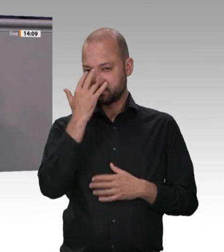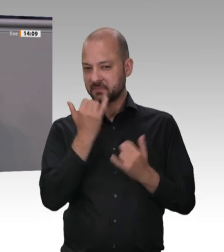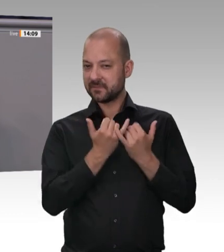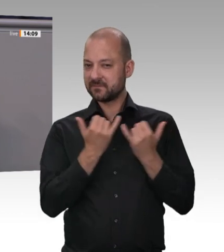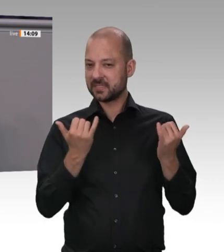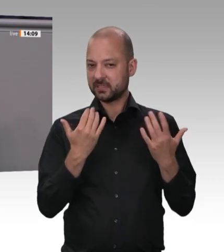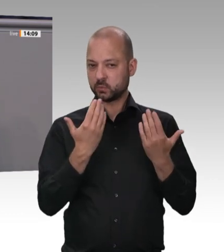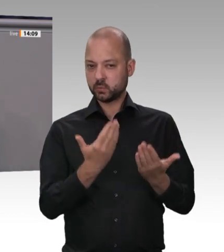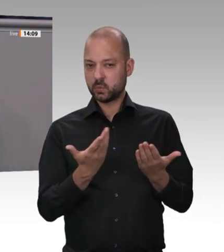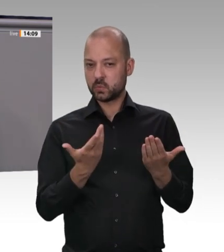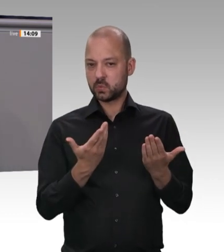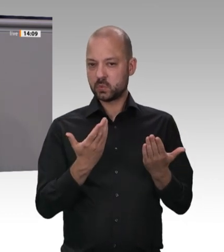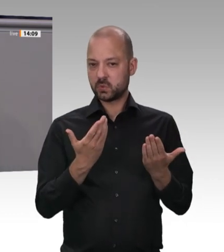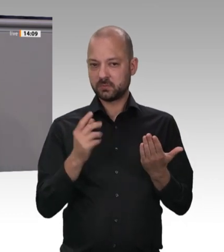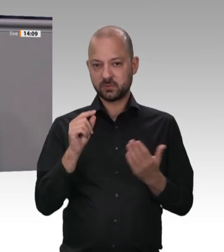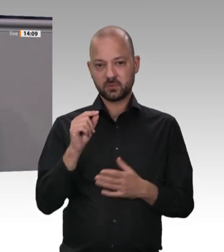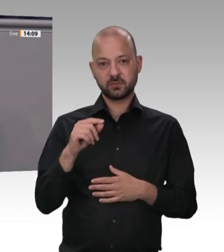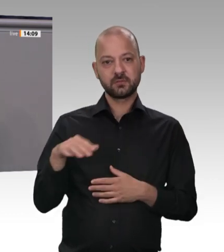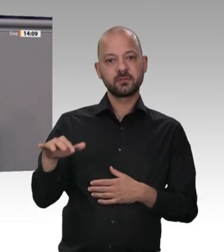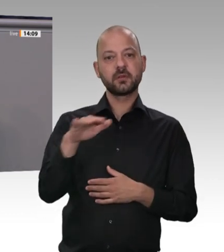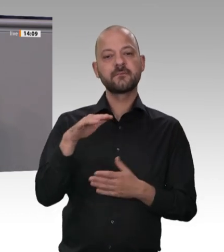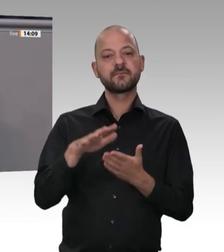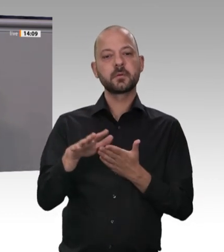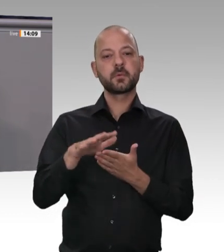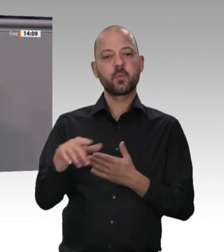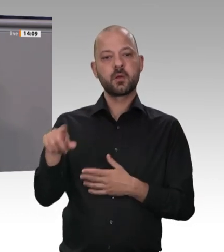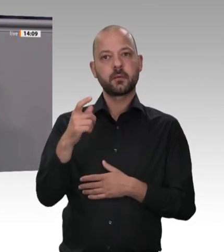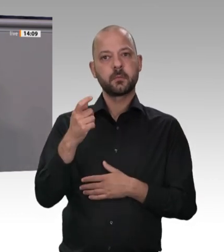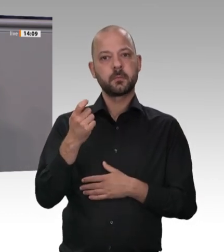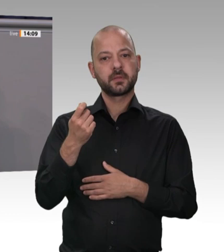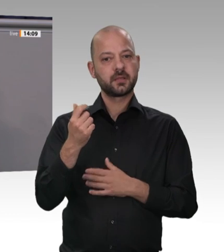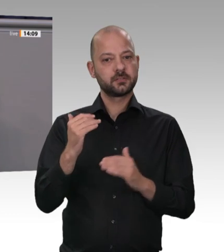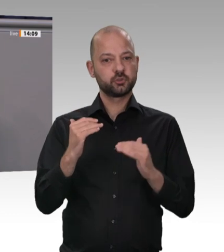gar nicht erst führen. Also noch mal: Wer satte Gewinne macht, kann auch gute Löhne